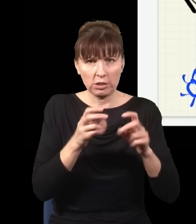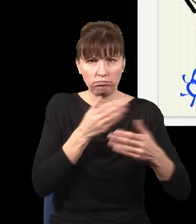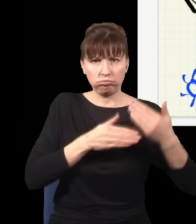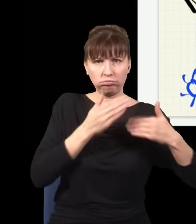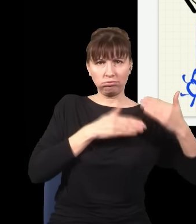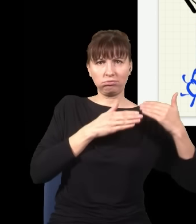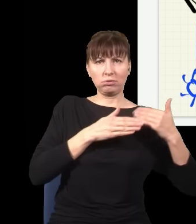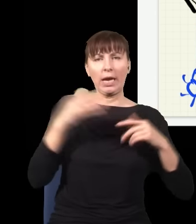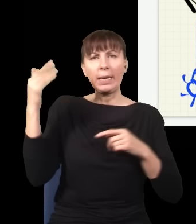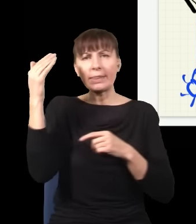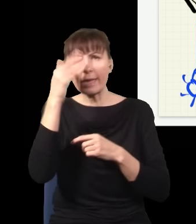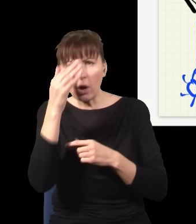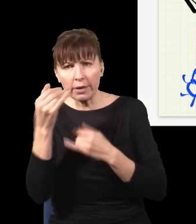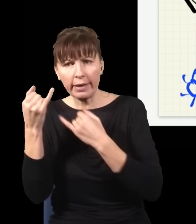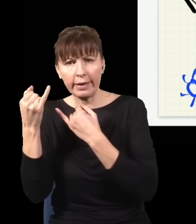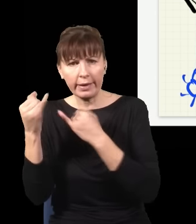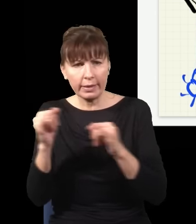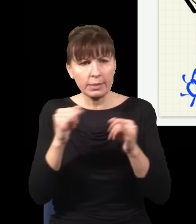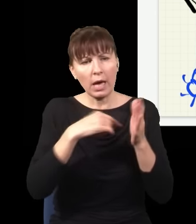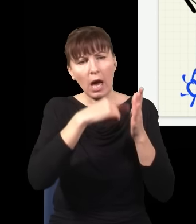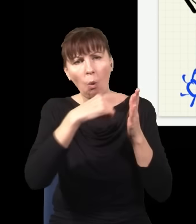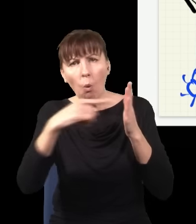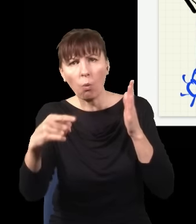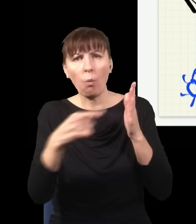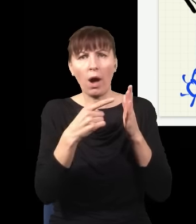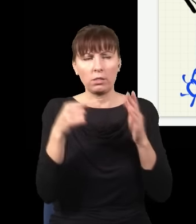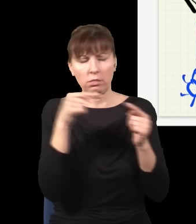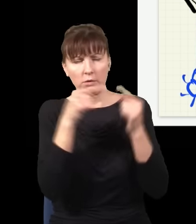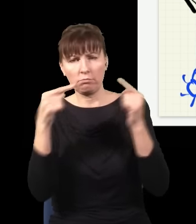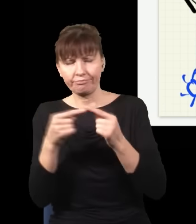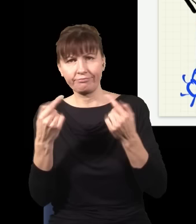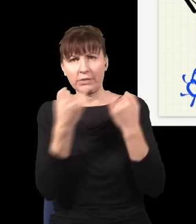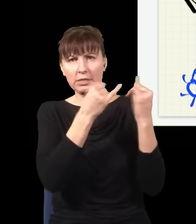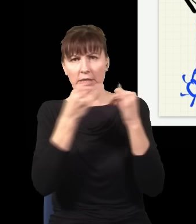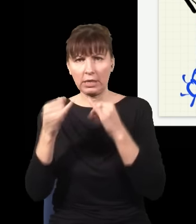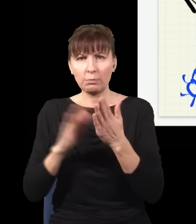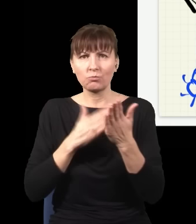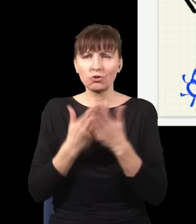że teoria była inna w każdym układzie odniesienia, okazywało się, że np. jak rozważę próżnię, czyli stan,